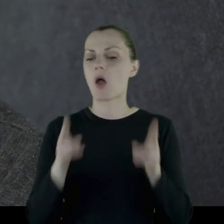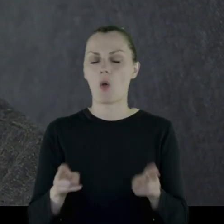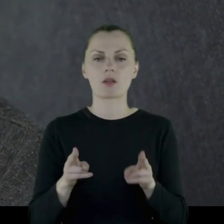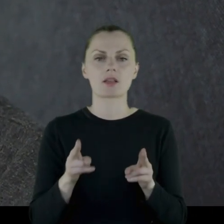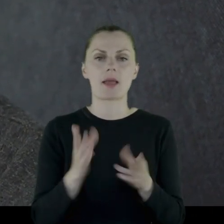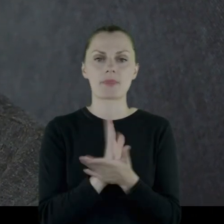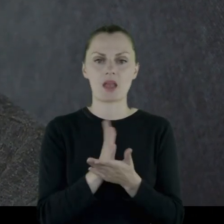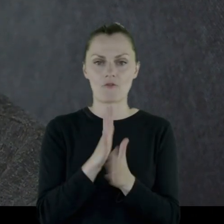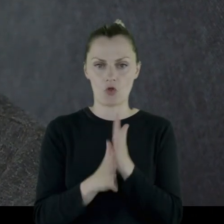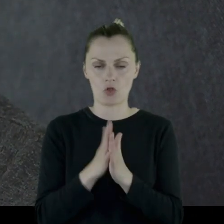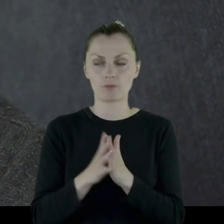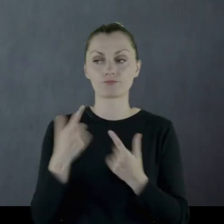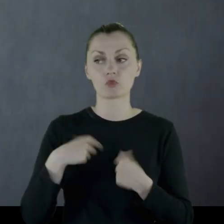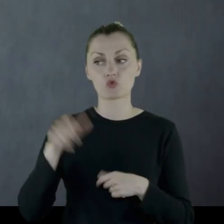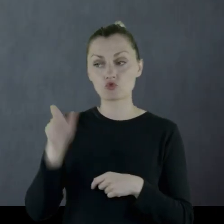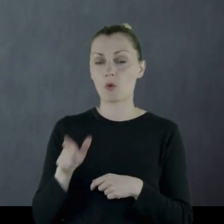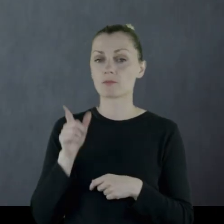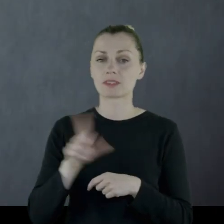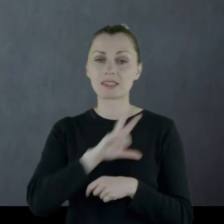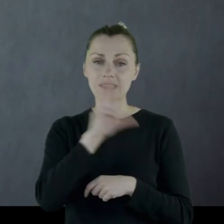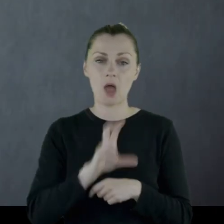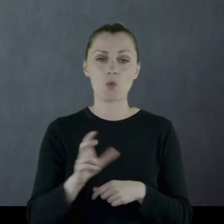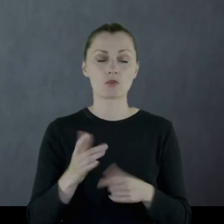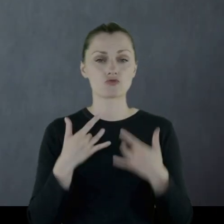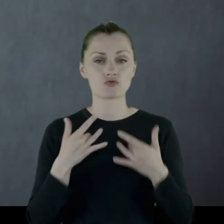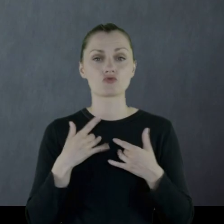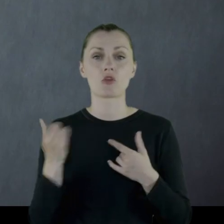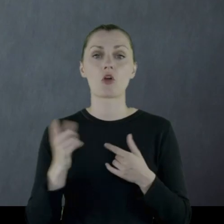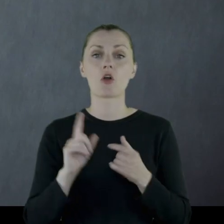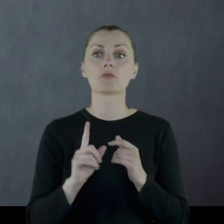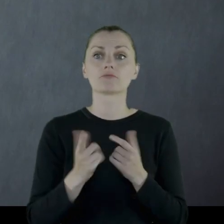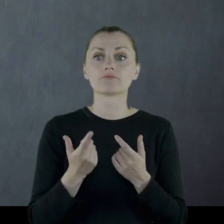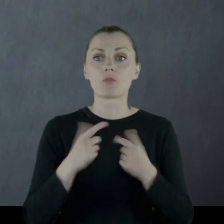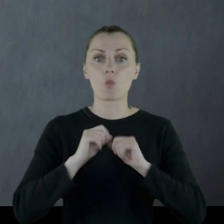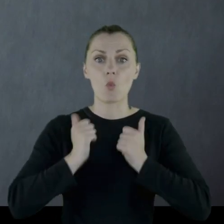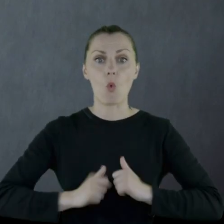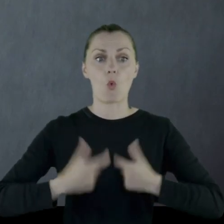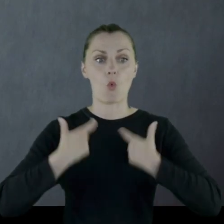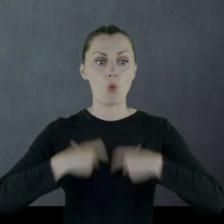cały okres międzywojenny. Jako osoba, która praktycznie całe życie chodziła w mundurze